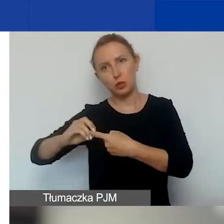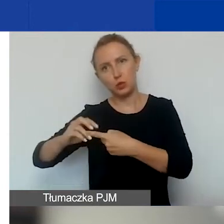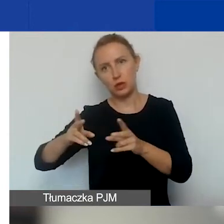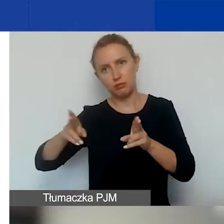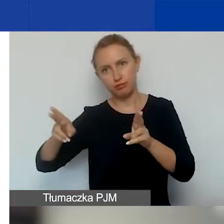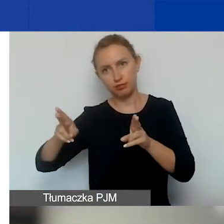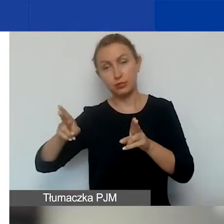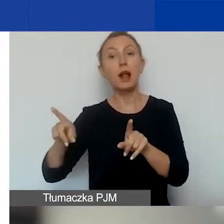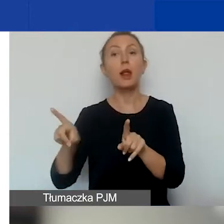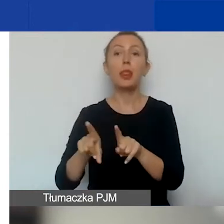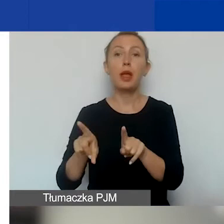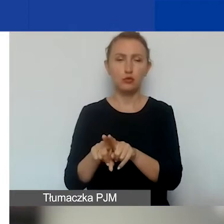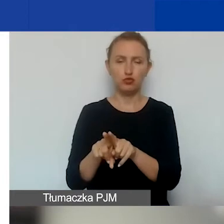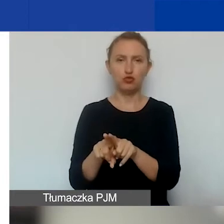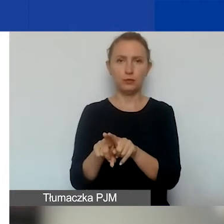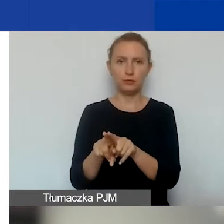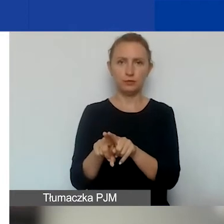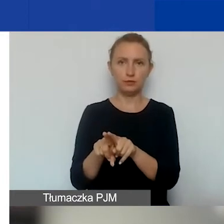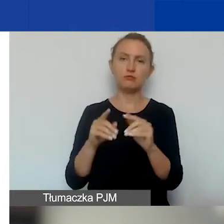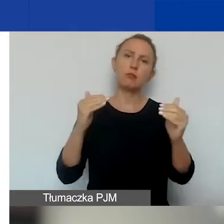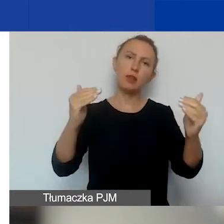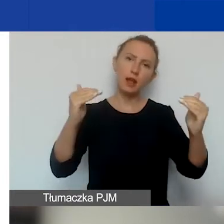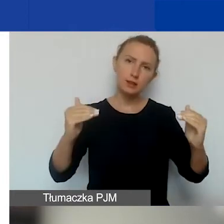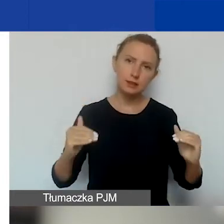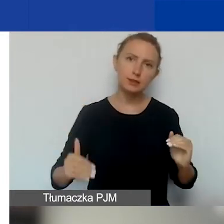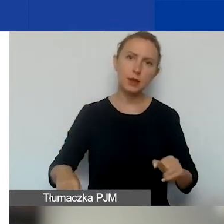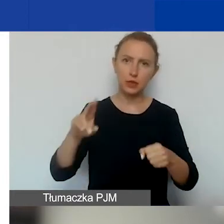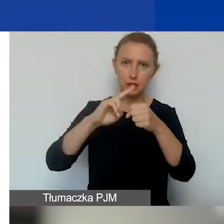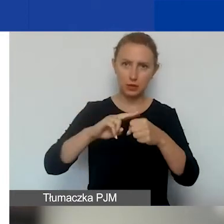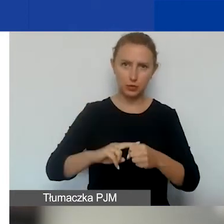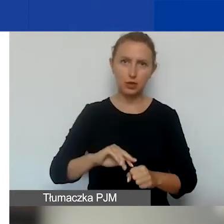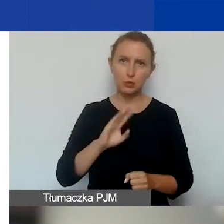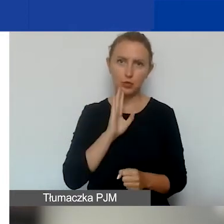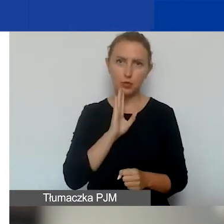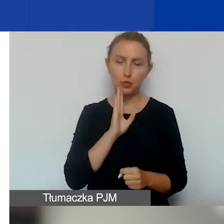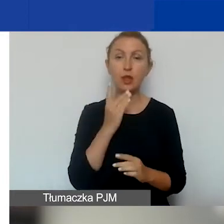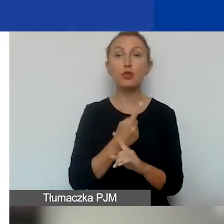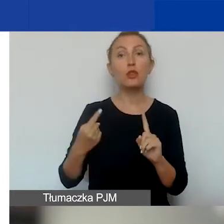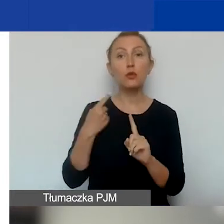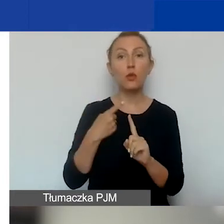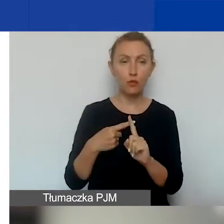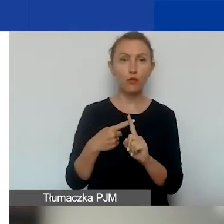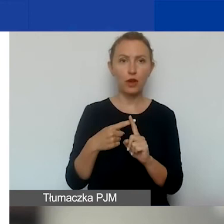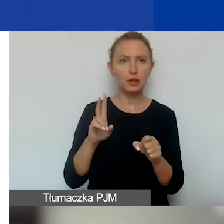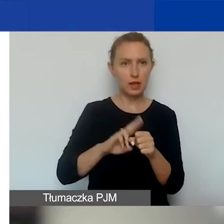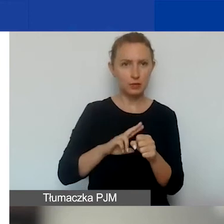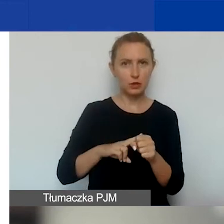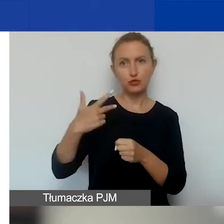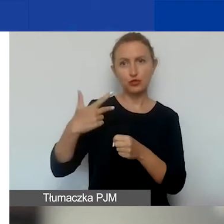I tak samo w kolejnych miesiącach. Dodatkowym terminem jest 30 grudnia.